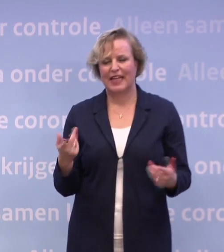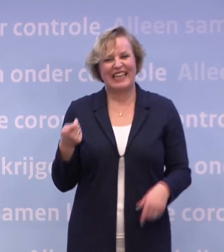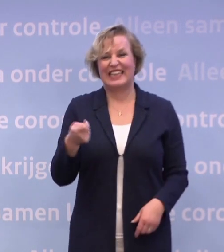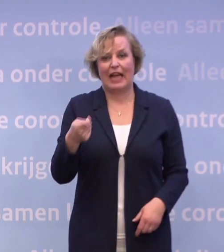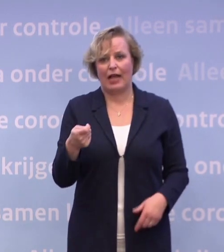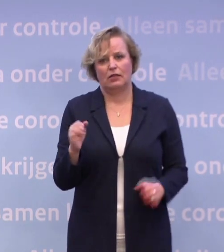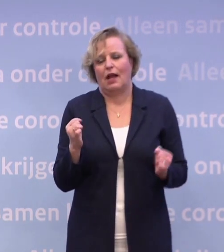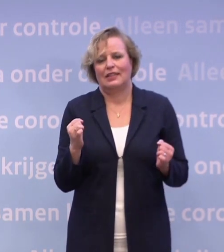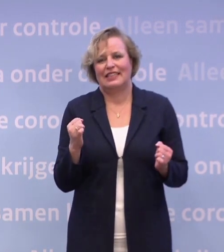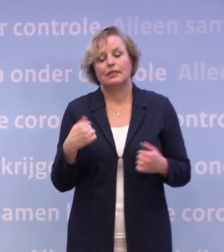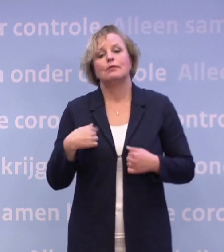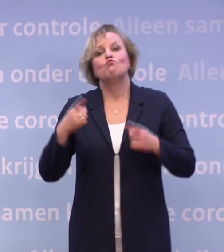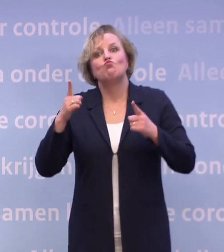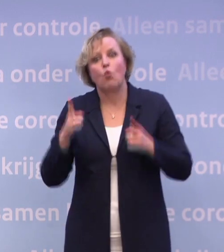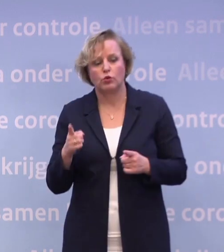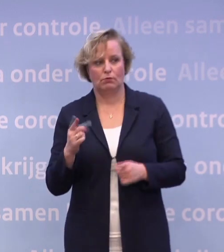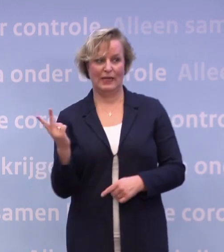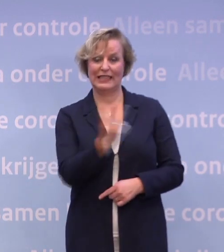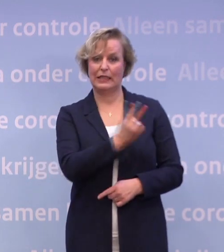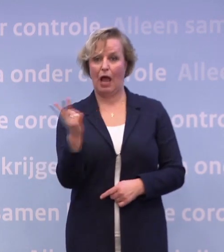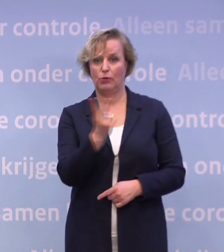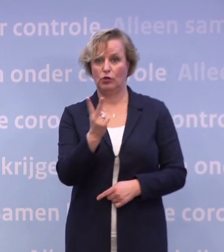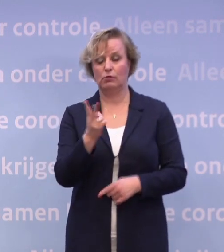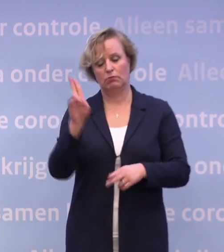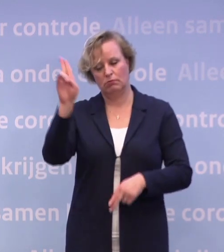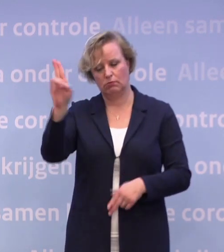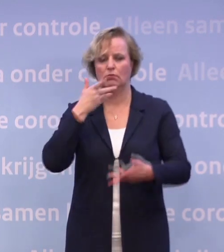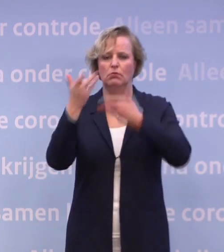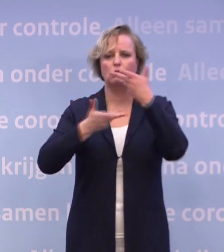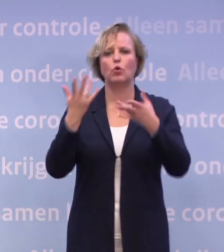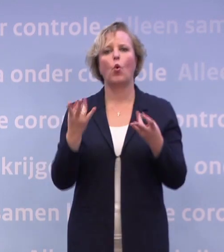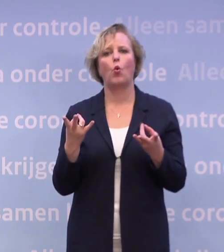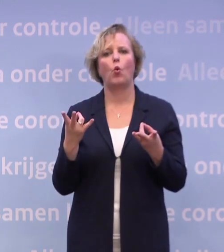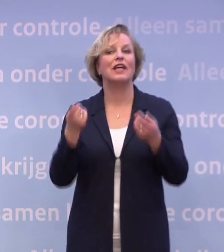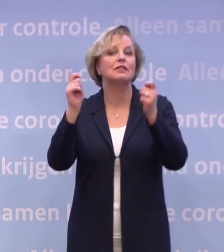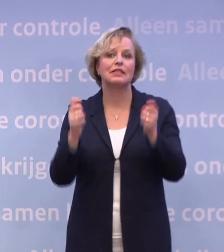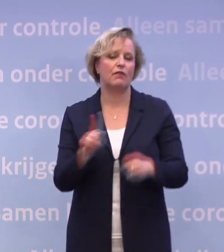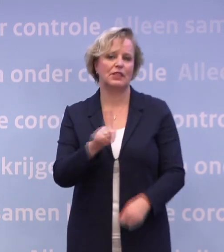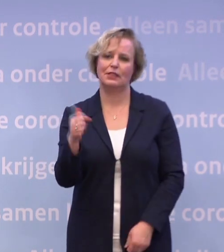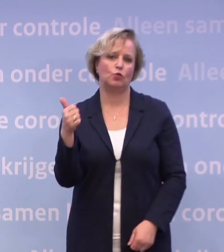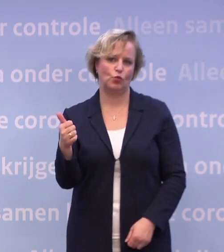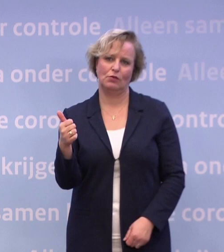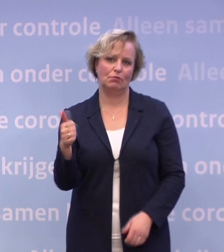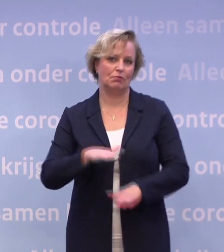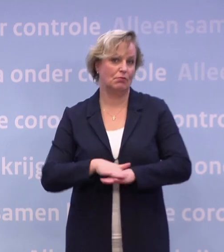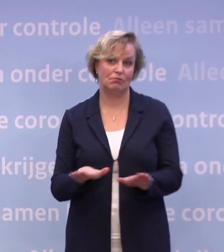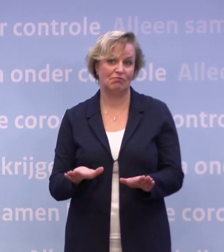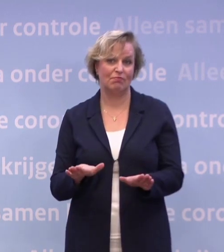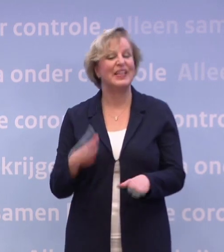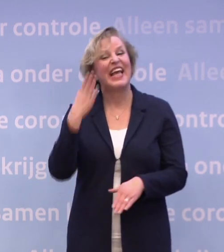Ik heb alleen de taak met Hugo de Jonge samen om te vertellen hoe het ervoor staat. En de cijfers zijn gewoon niet goed. Dat is niet een uniek Nederlands probleem...